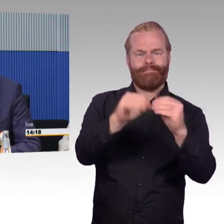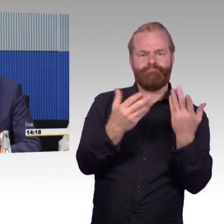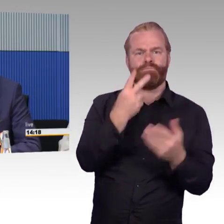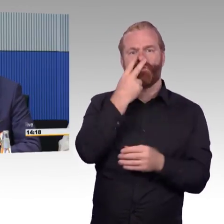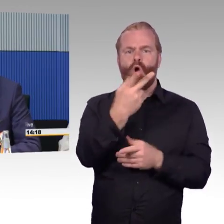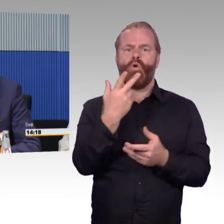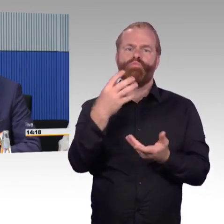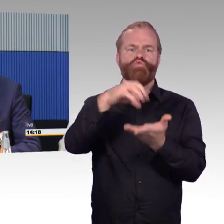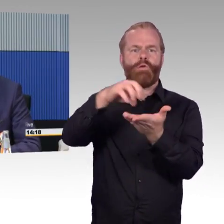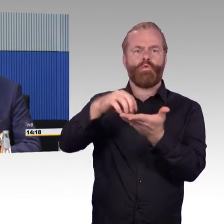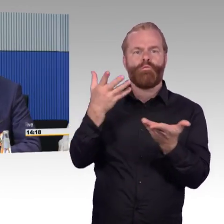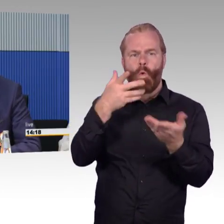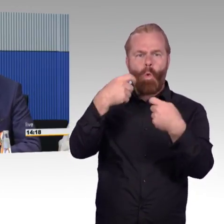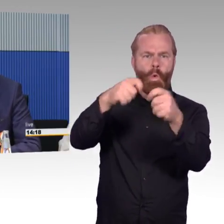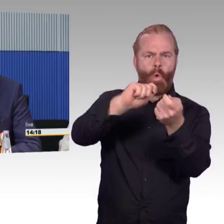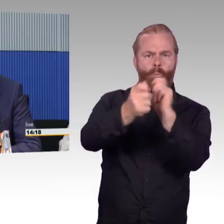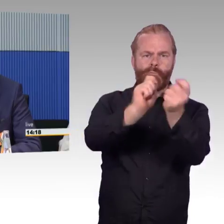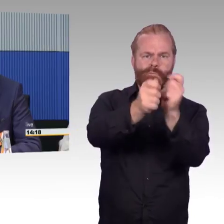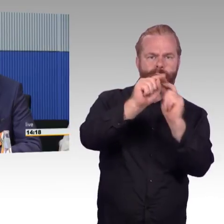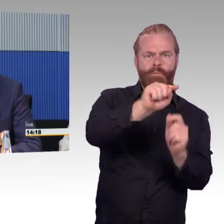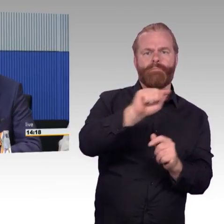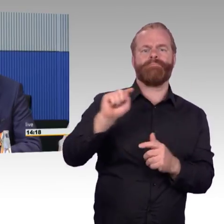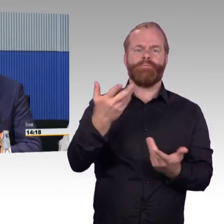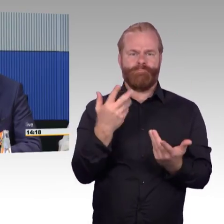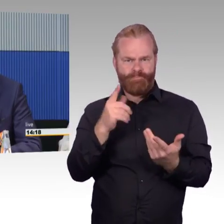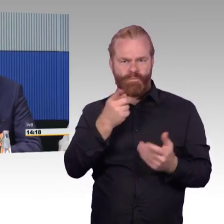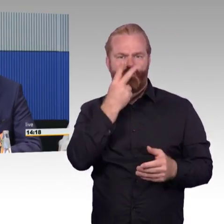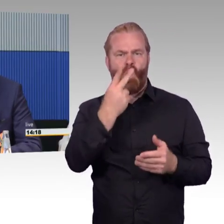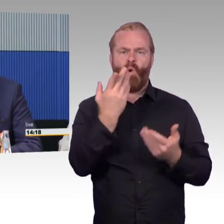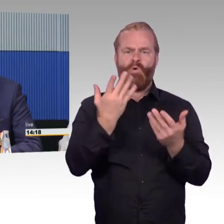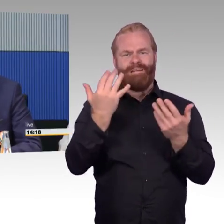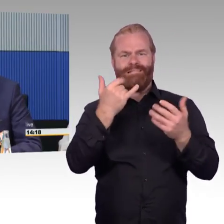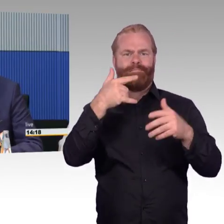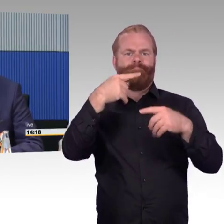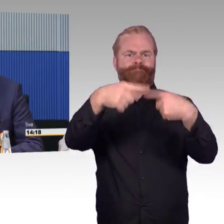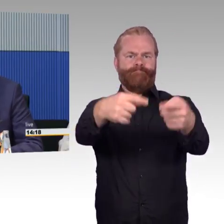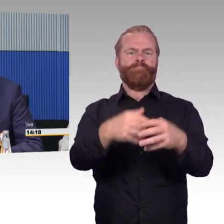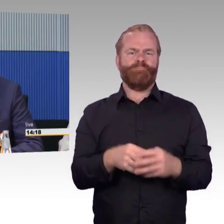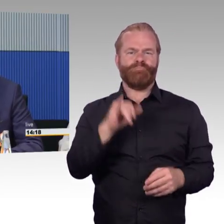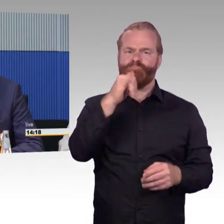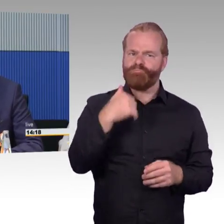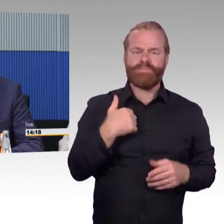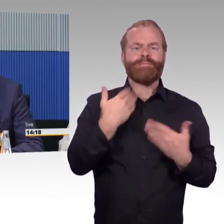von ungefähr 20 Milliarden aus. Um das runter zu brechen, der VHR hat gerade eine Pressemitteilung herausgegeben,